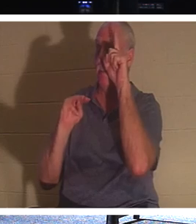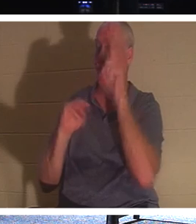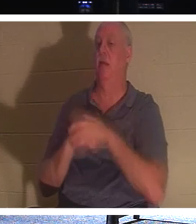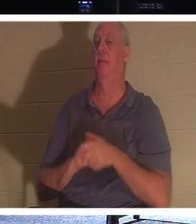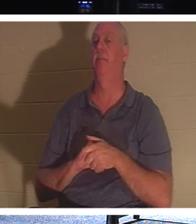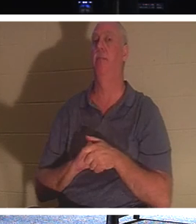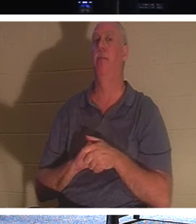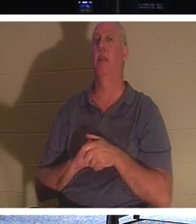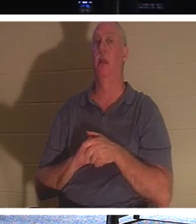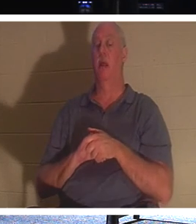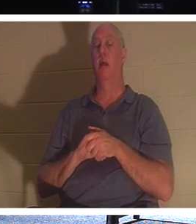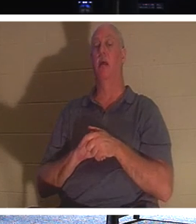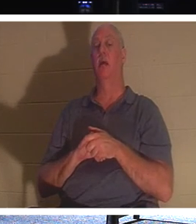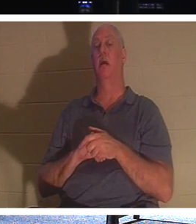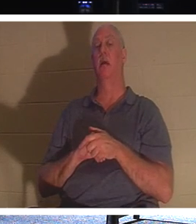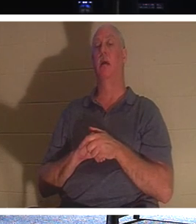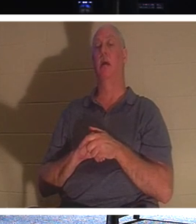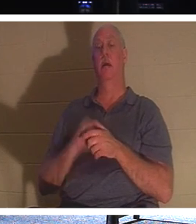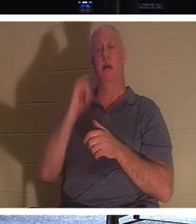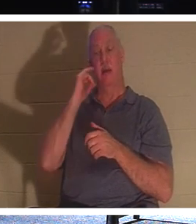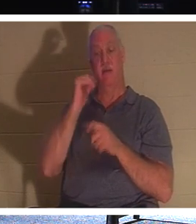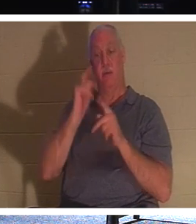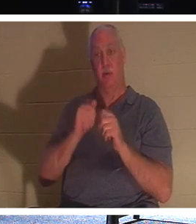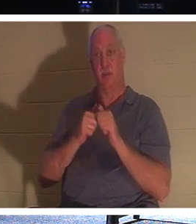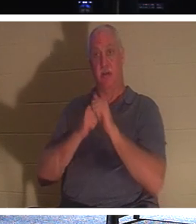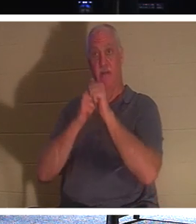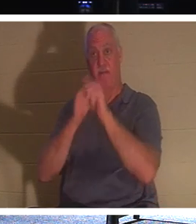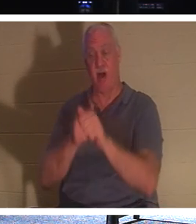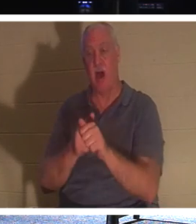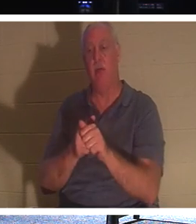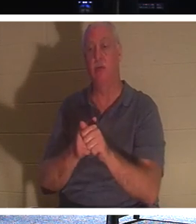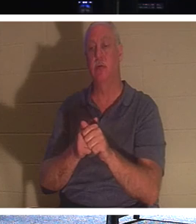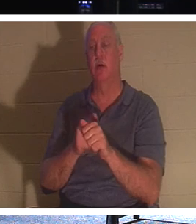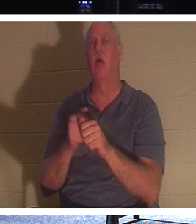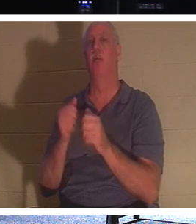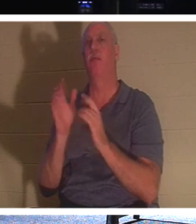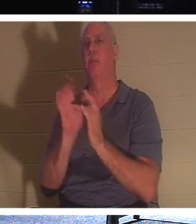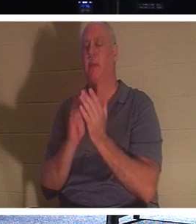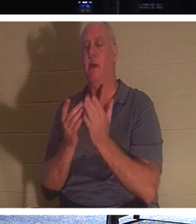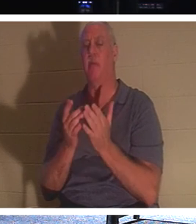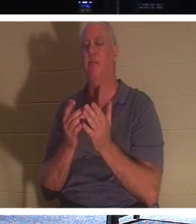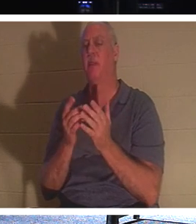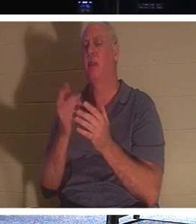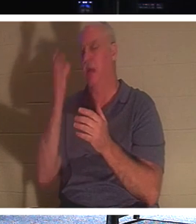एक व्यक्ति मसीह का अनुसरण करना चाहता था लेकिन पहले अपने पिता के अंतिम संस्कार की ज़रूरतों में शामिल होना चाहता था, तो यीशु ने यह कहा,